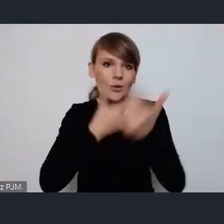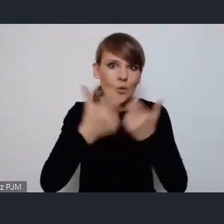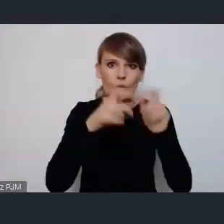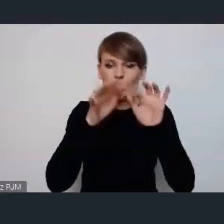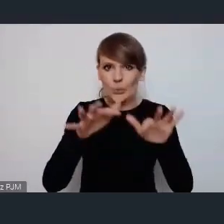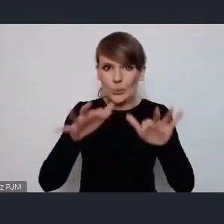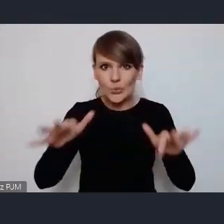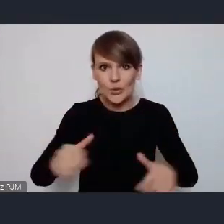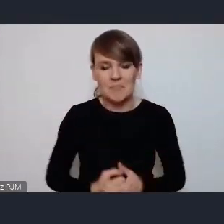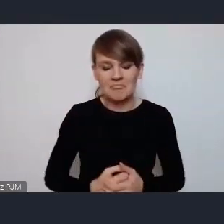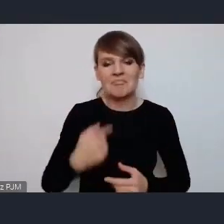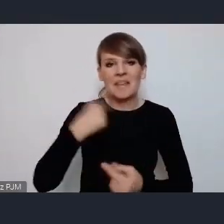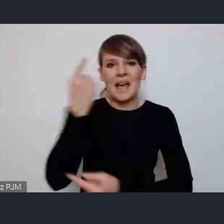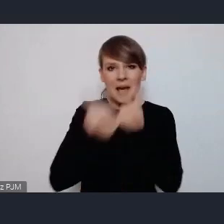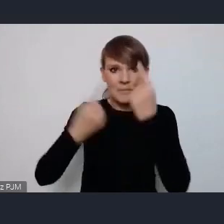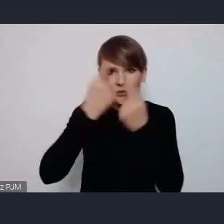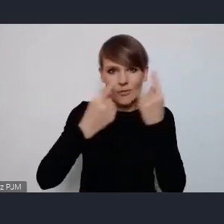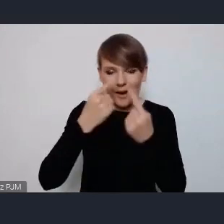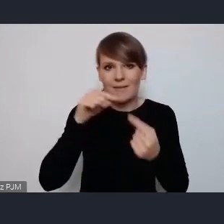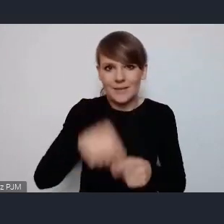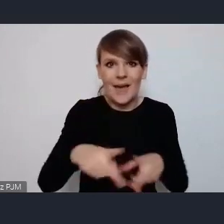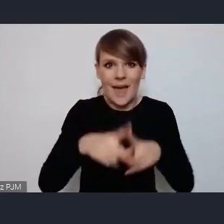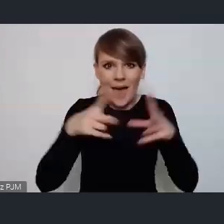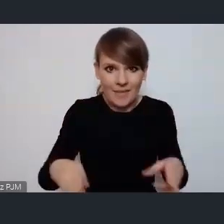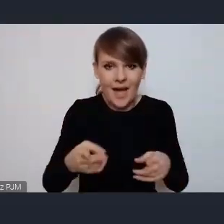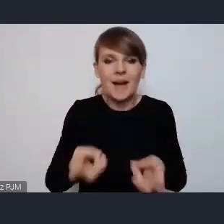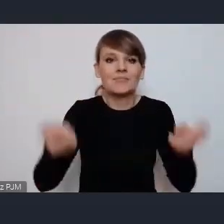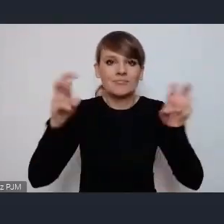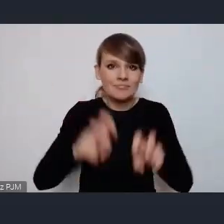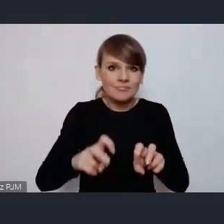a więc myślę, że tutaj na tym etapie już tworzenia konkretnych scenariuszy